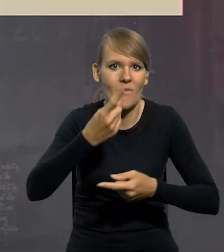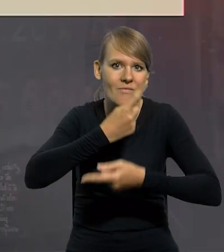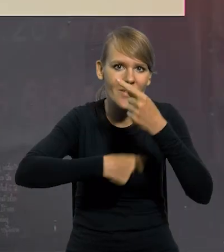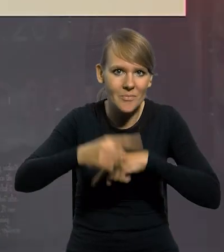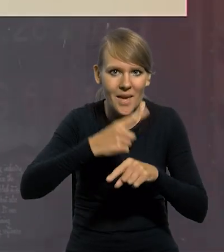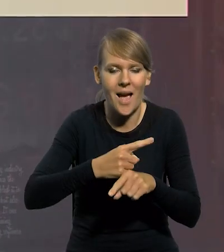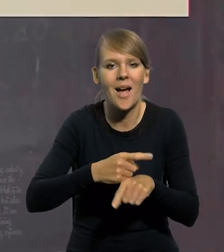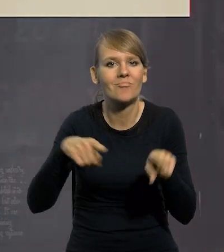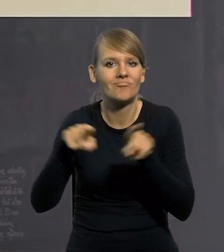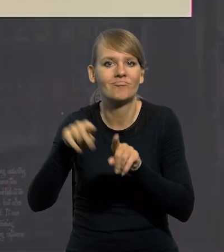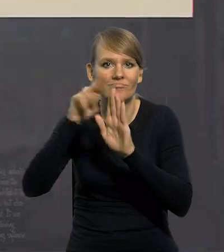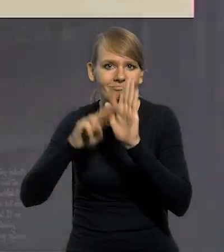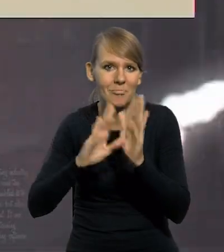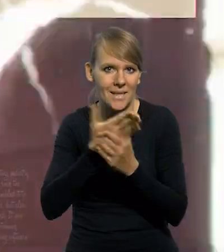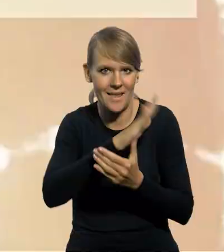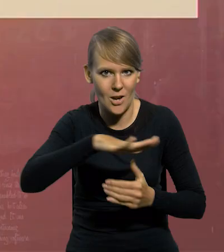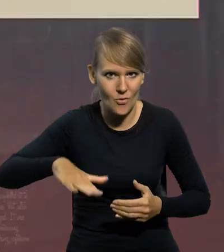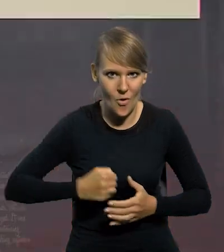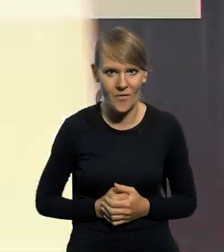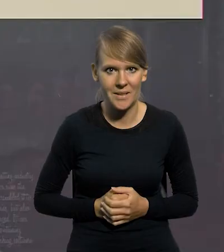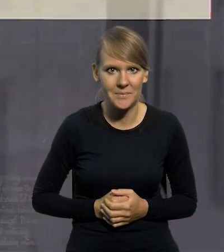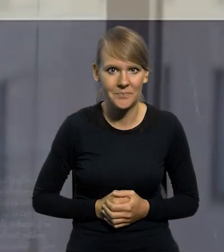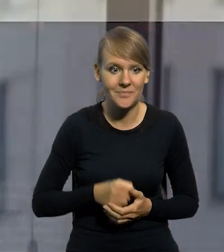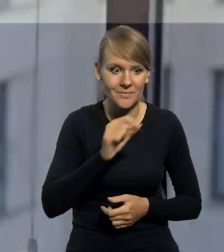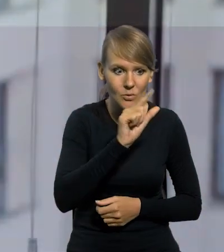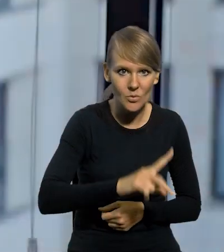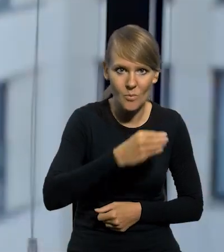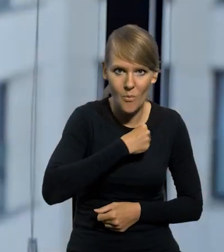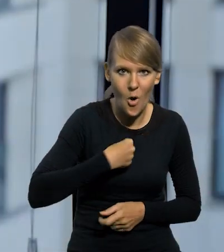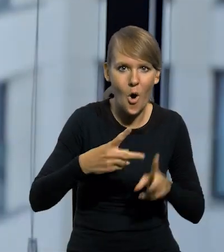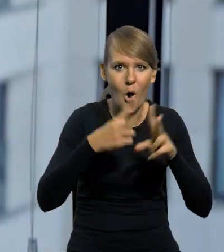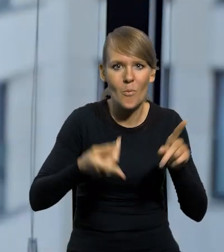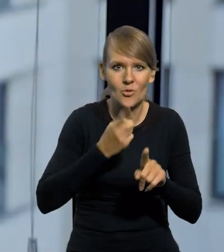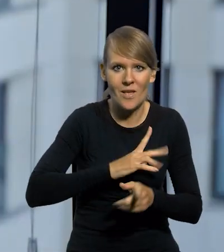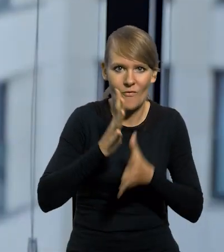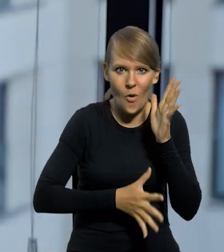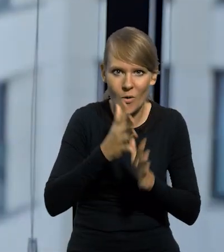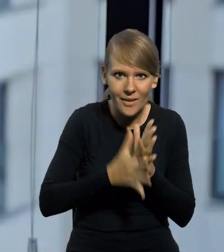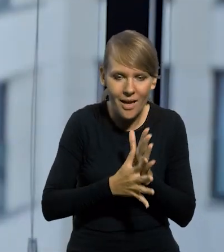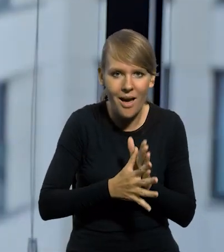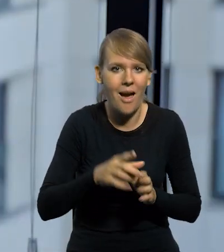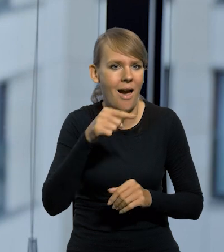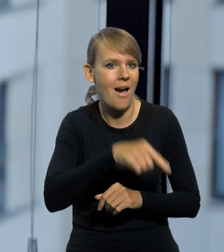według standardu międzynarodowego. Złoty polski z okresu przedwojennego miał taką renomę,